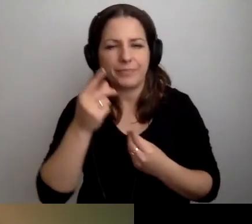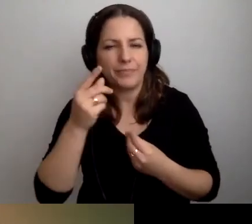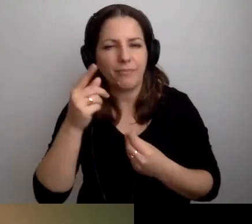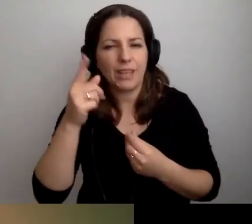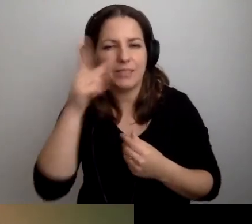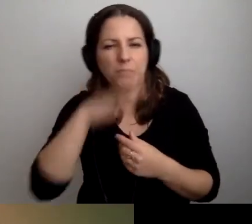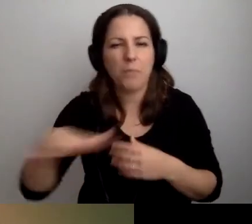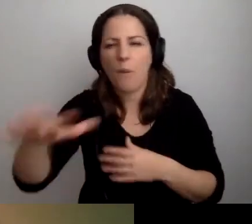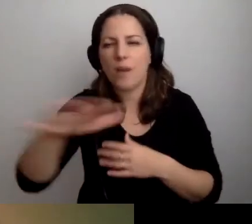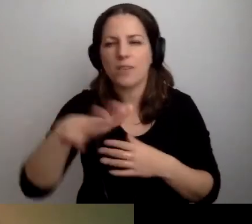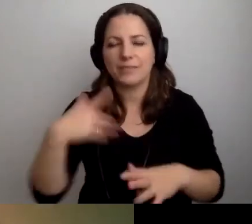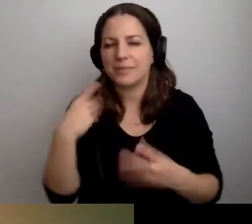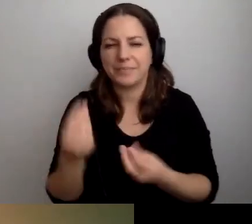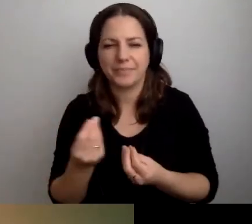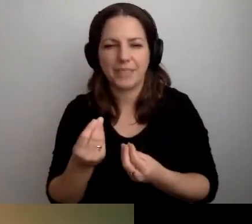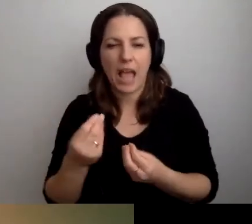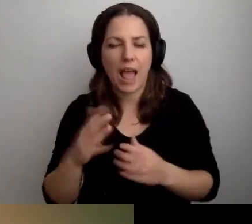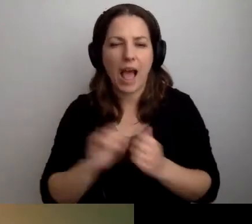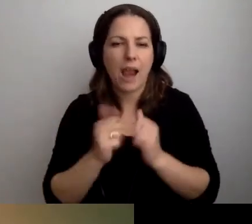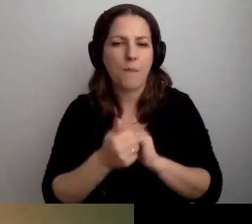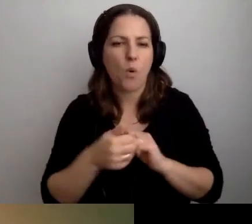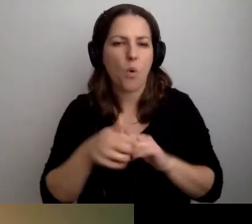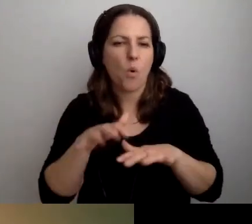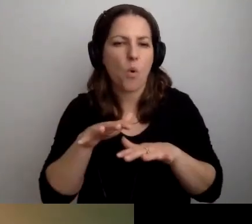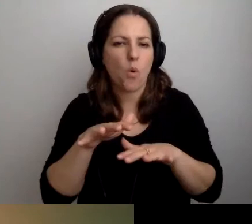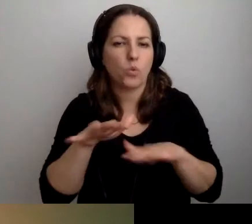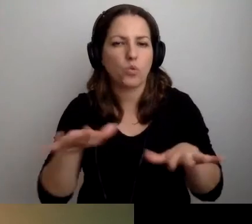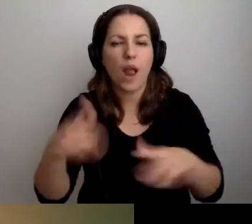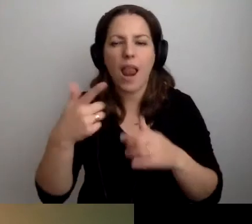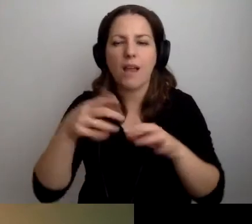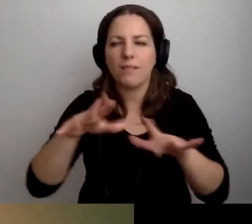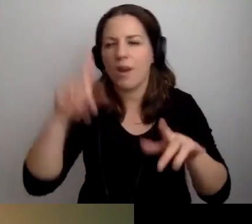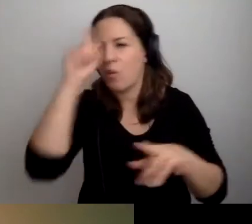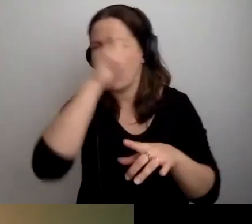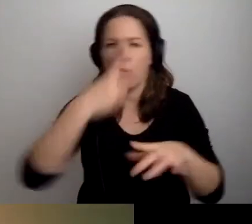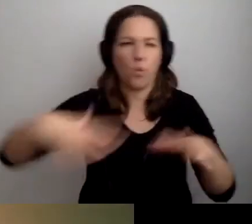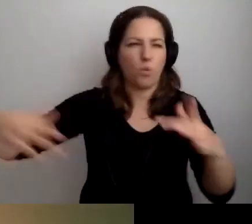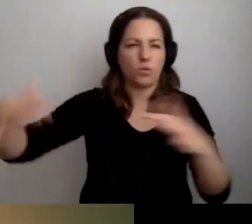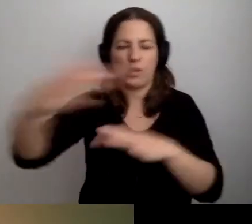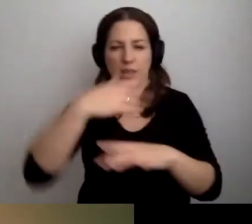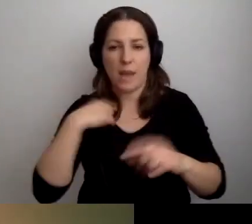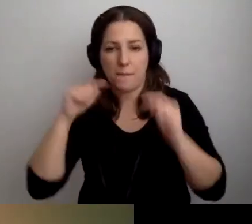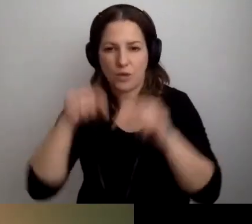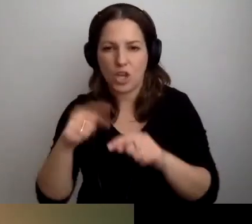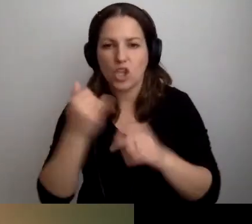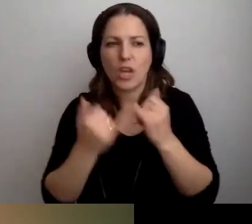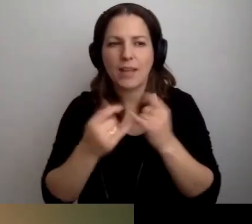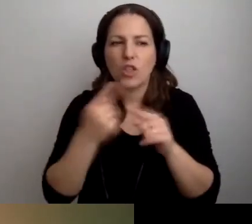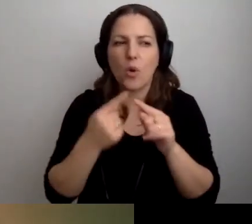Albo zbyt dużą liczbą osób dookoła mnie. Ja przyjdę, jeśli będzie bardziej kameralnie.